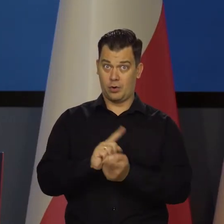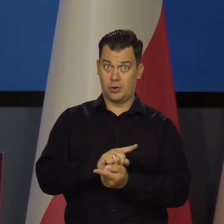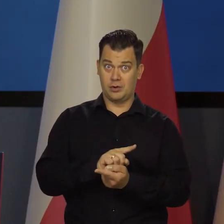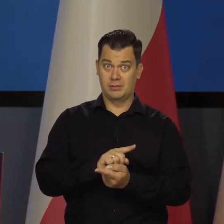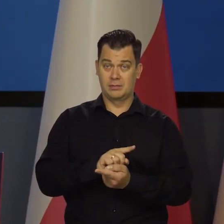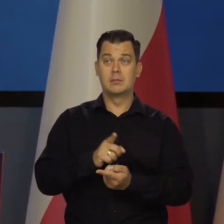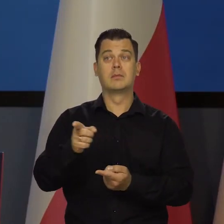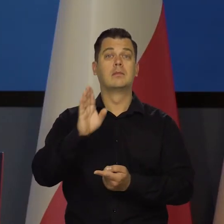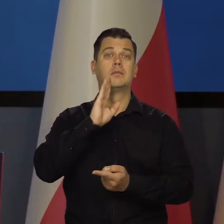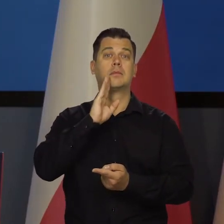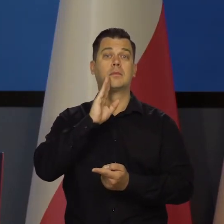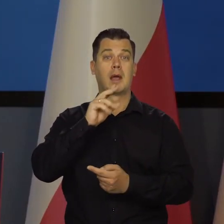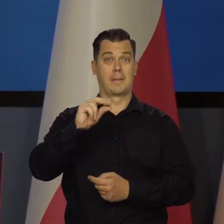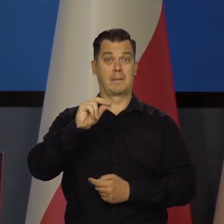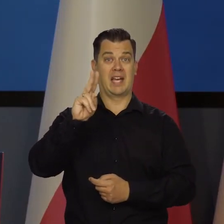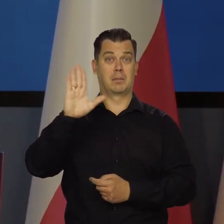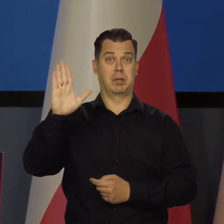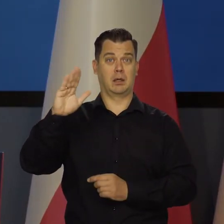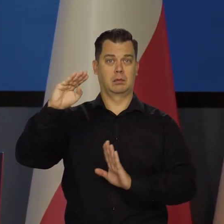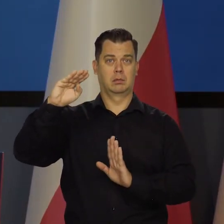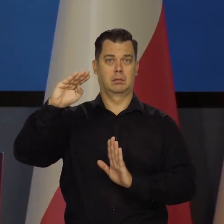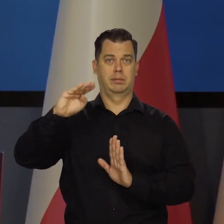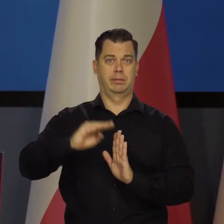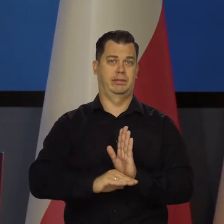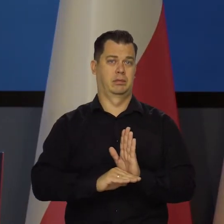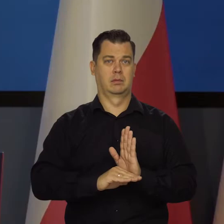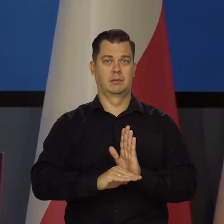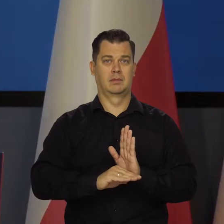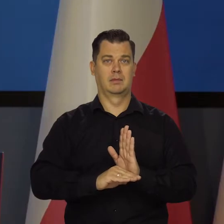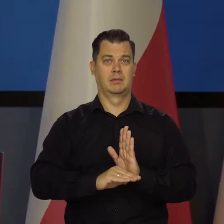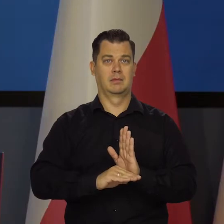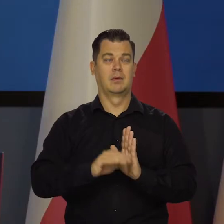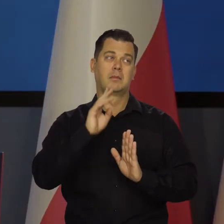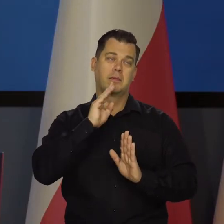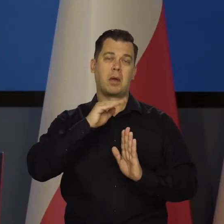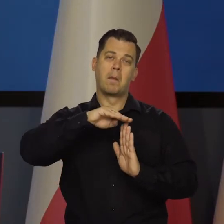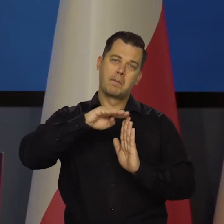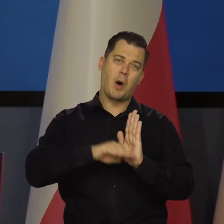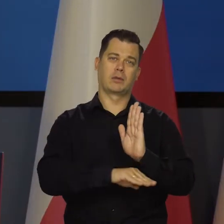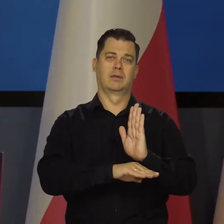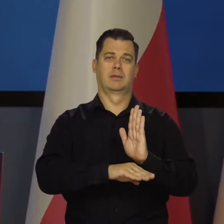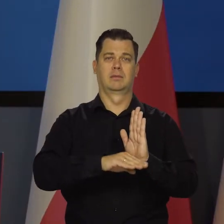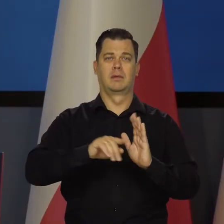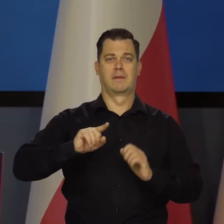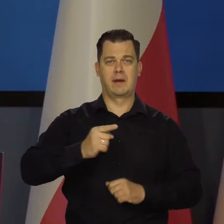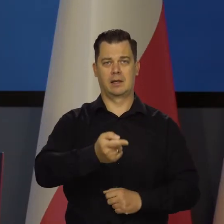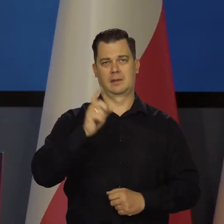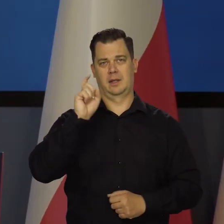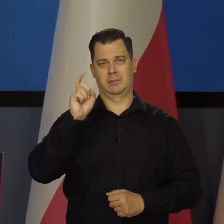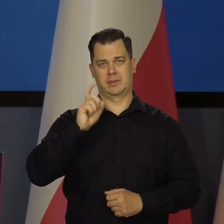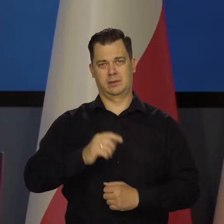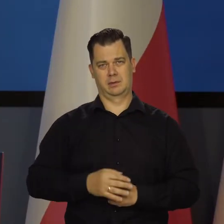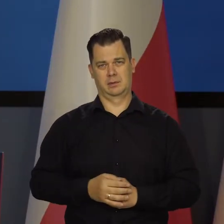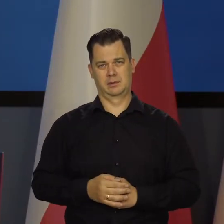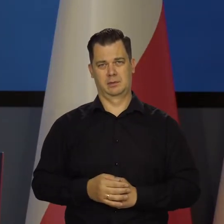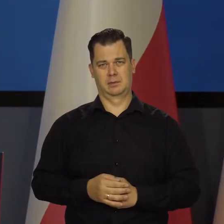że schodzimy z tempem wzrostu do poziomu krajów bogatszych od nas, jak Francja, Niemcy itd. To nie oznacza,